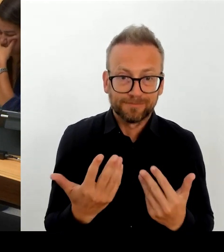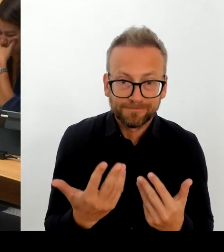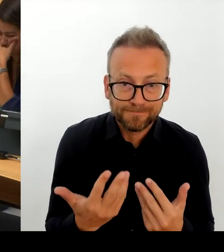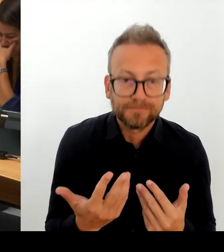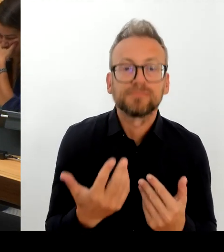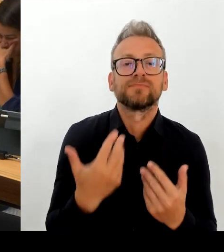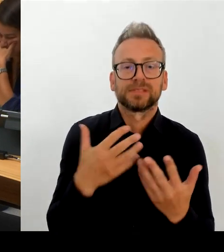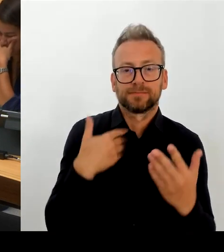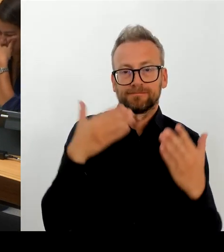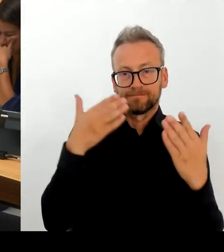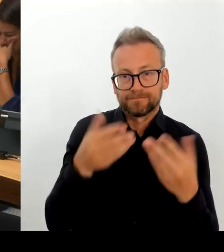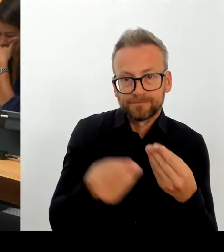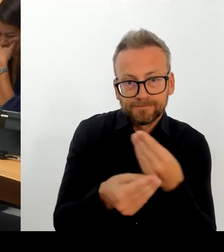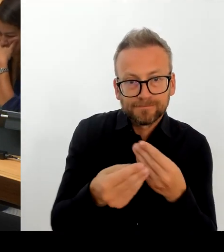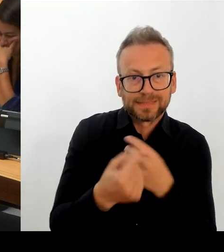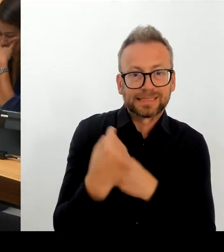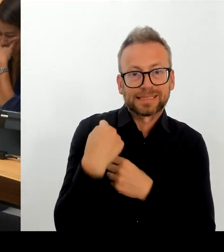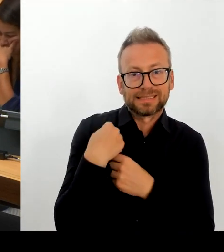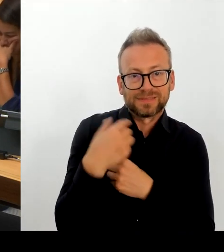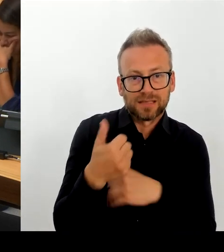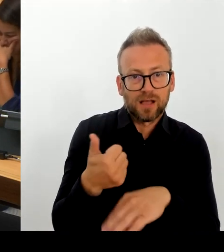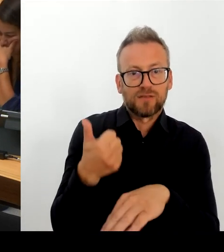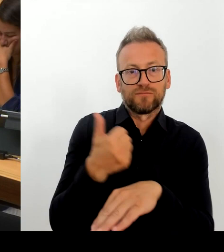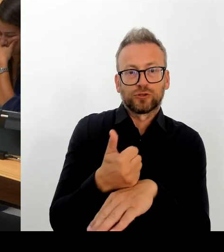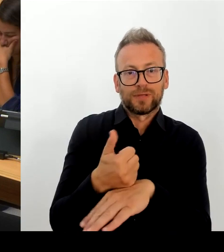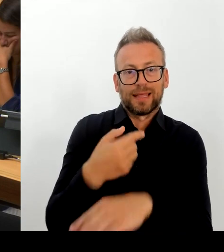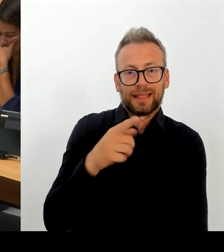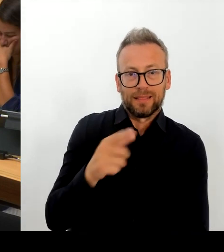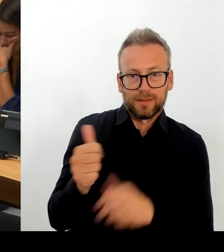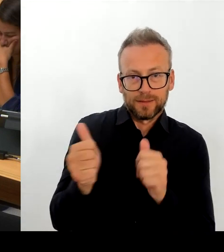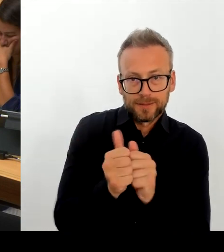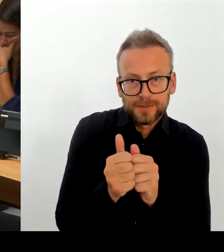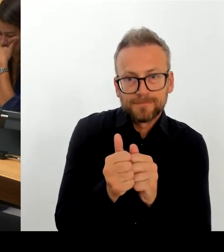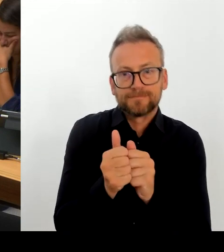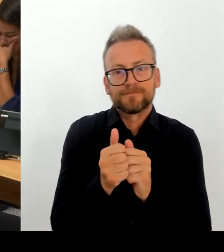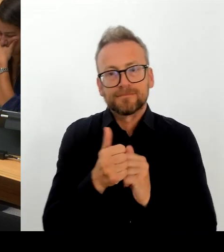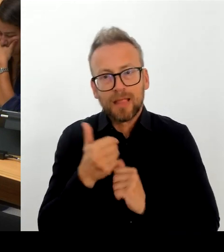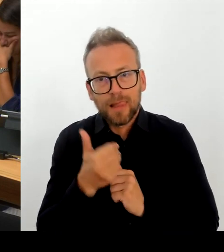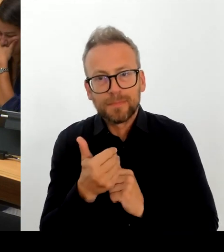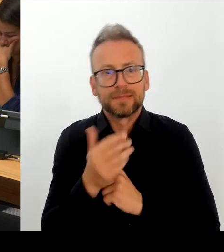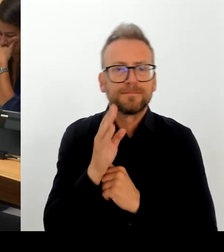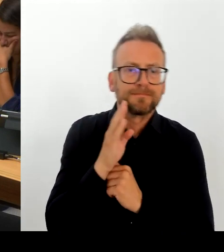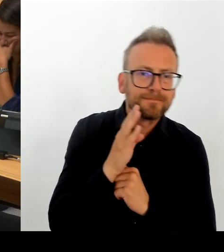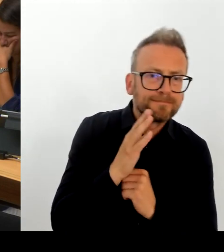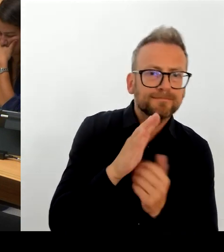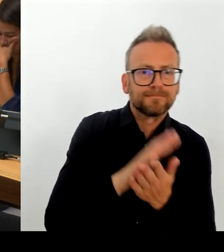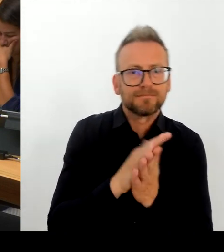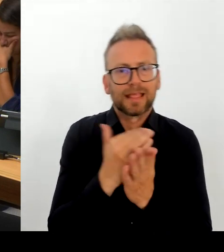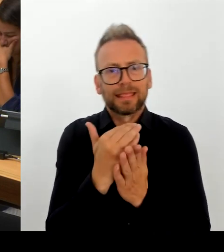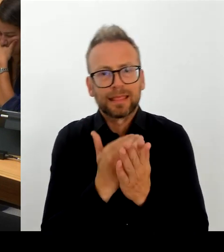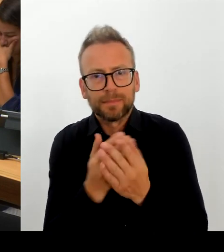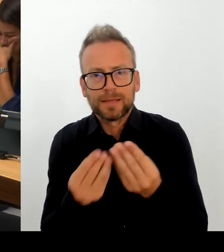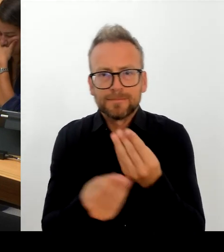Gesprächsbereitschaft hier auch sehr konstruktiv in unsere Richtung ist und dass man auch dankbar dafür ist, dass Berlin das Gespräch sucht und die Diskussion mit